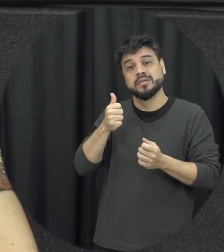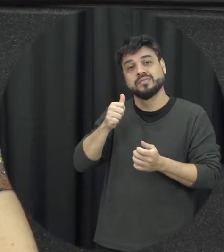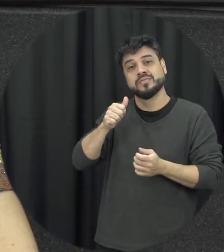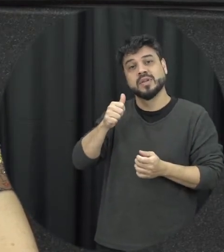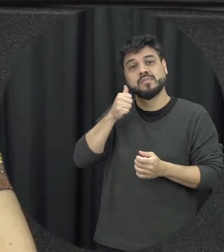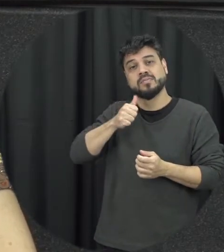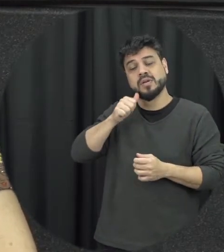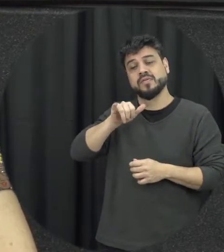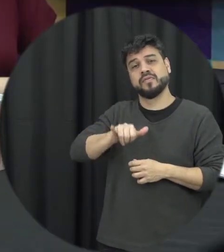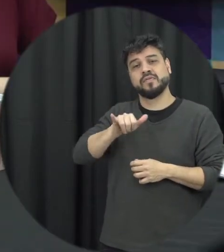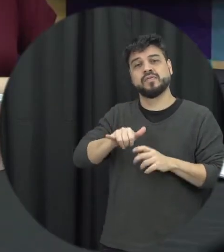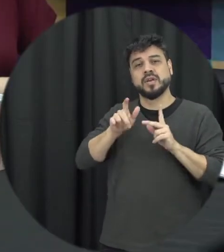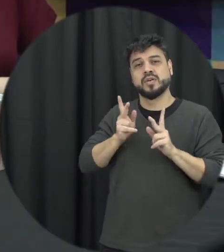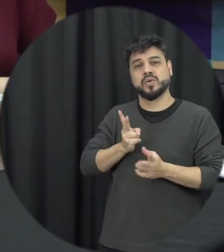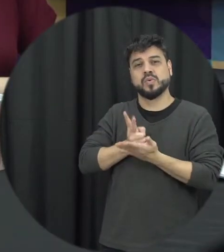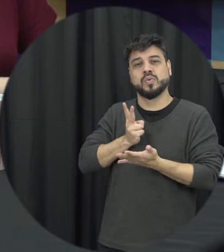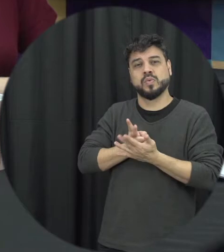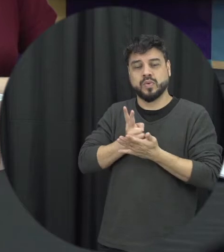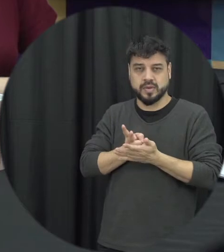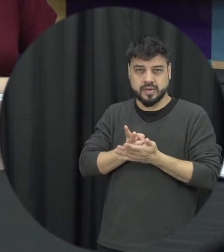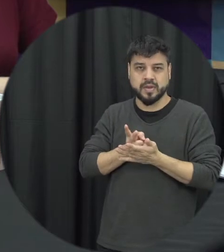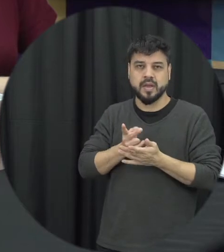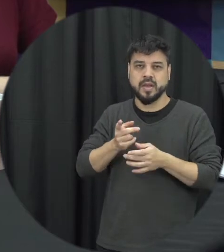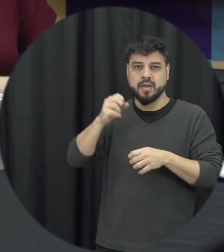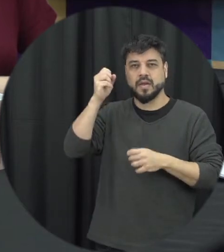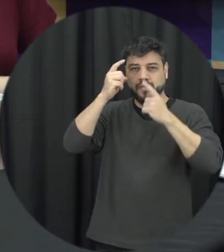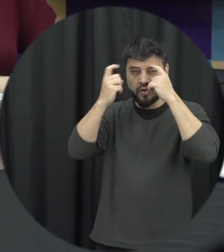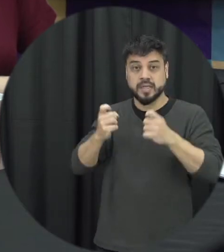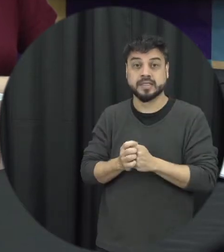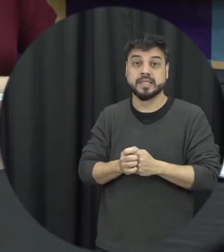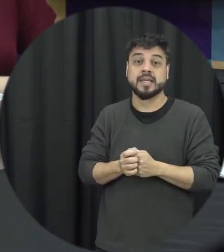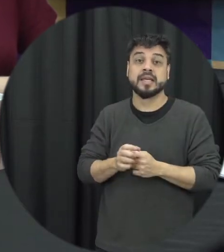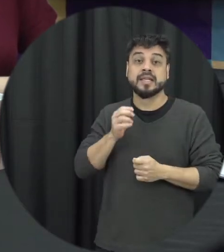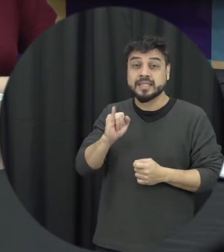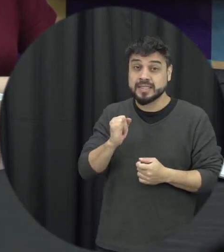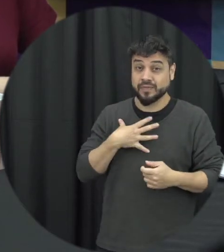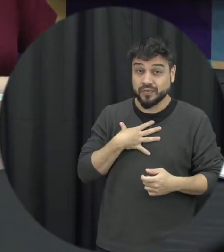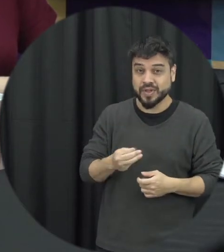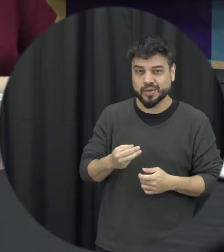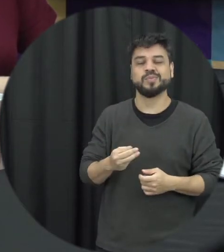situação de violência claro que está agravado quando essa mulher lá tem filhos, então não é